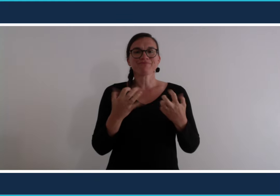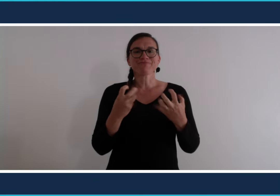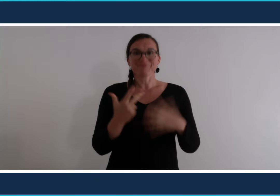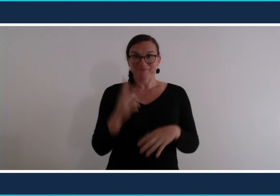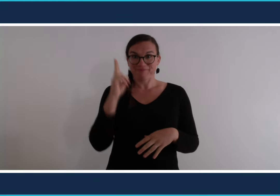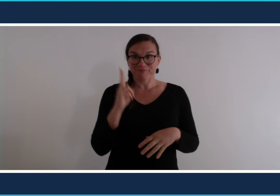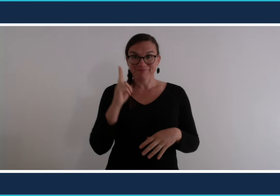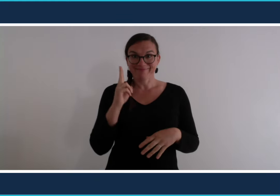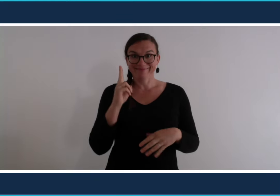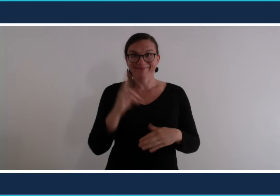C'est parti !